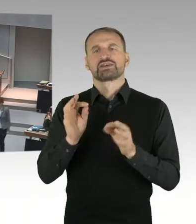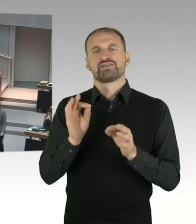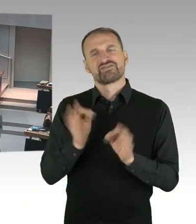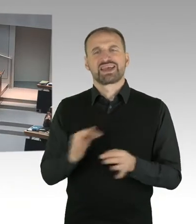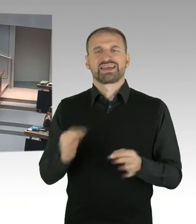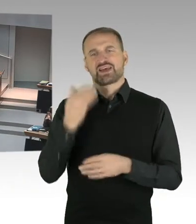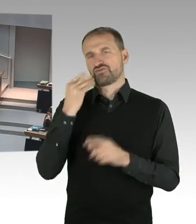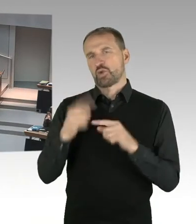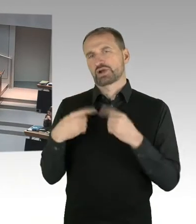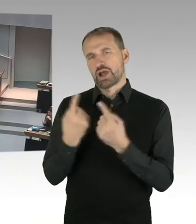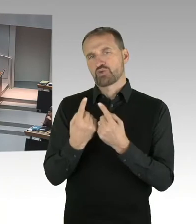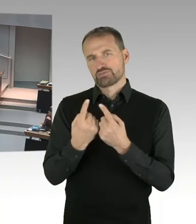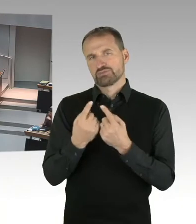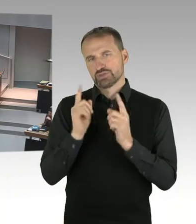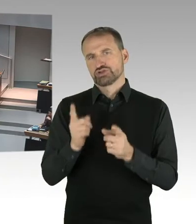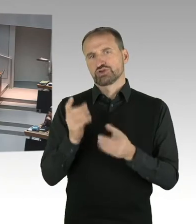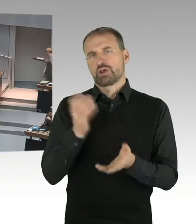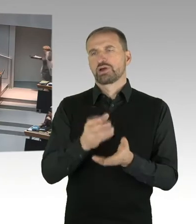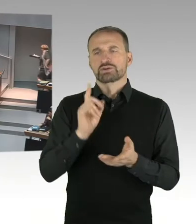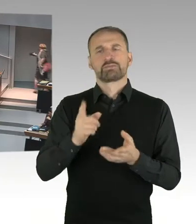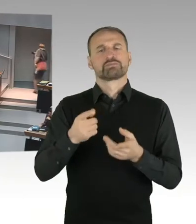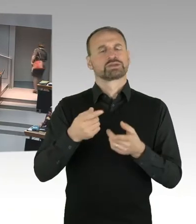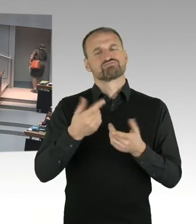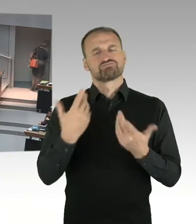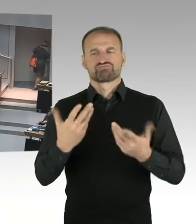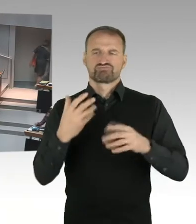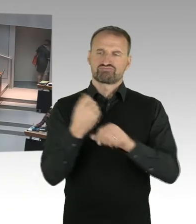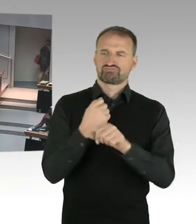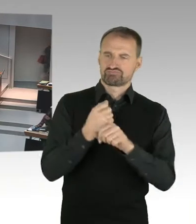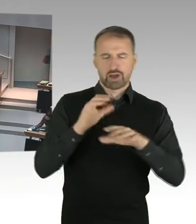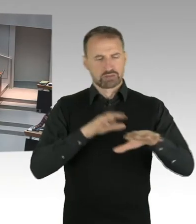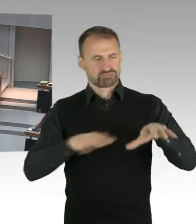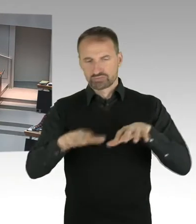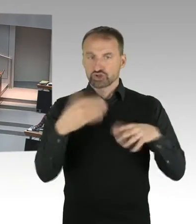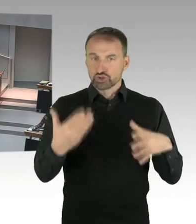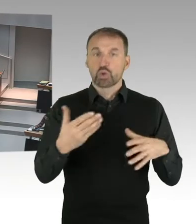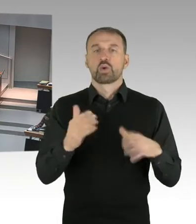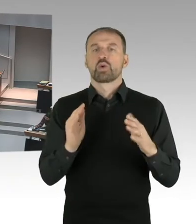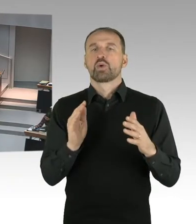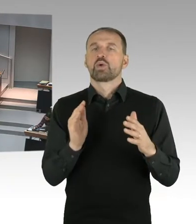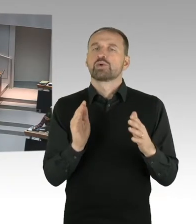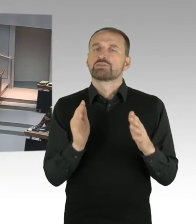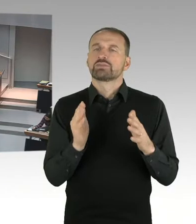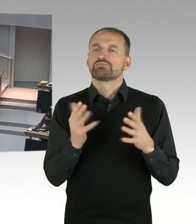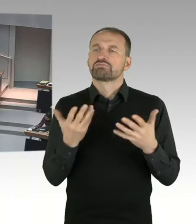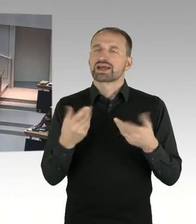wohnungsnahe Versorgungsmöglichkeiten bestehen. Das ist im Groben sozusagen das, was Gegenstand der Gespräche